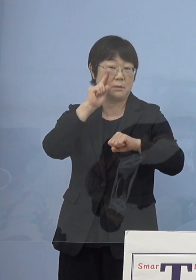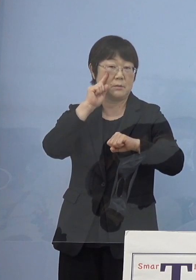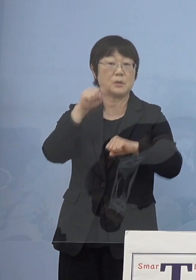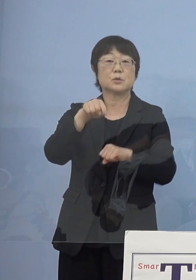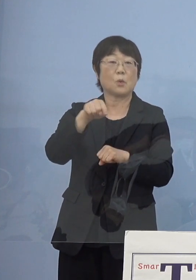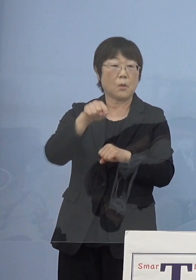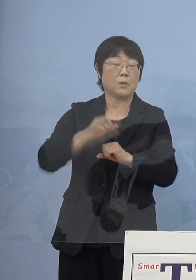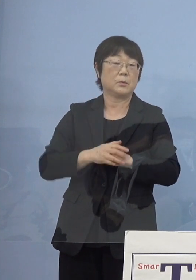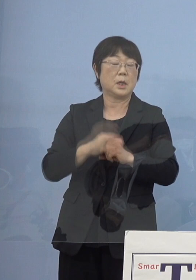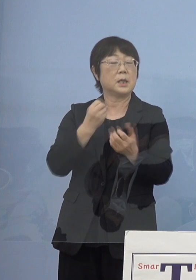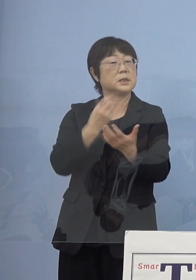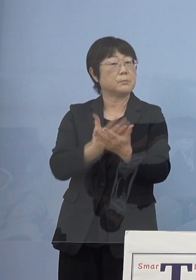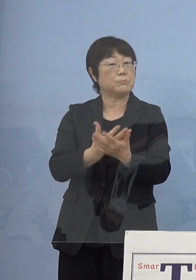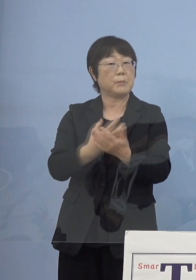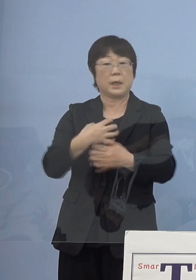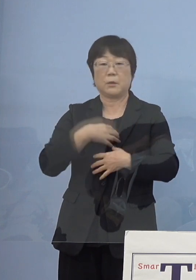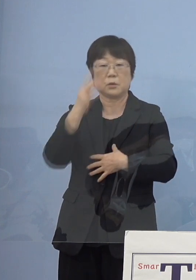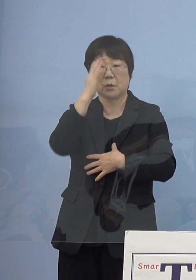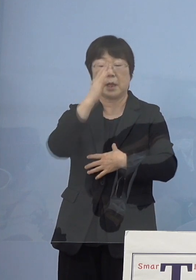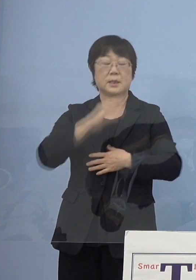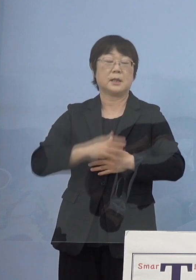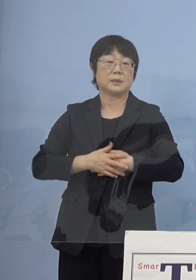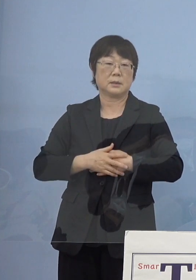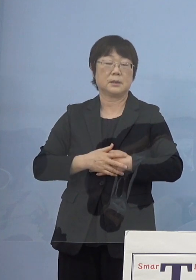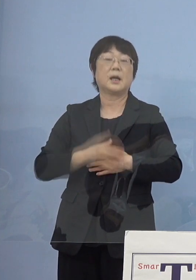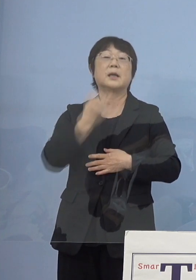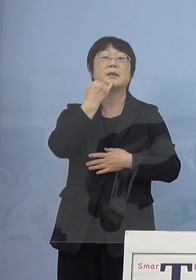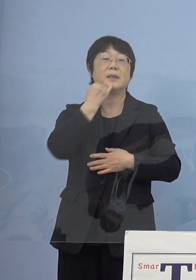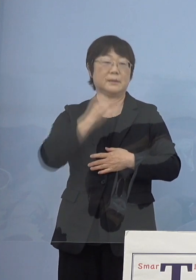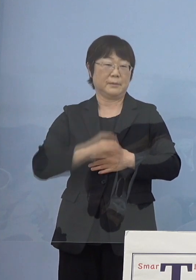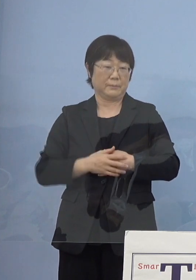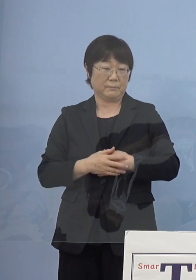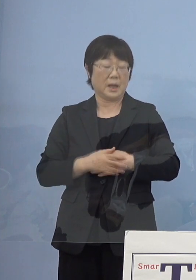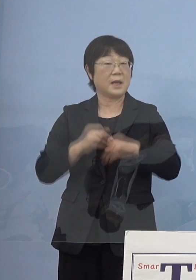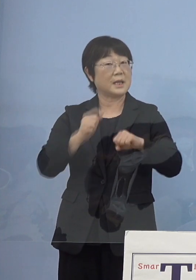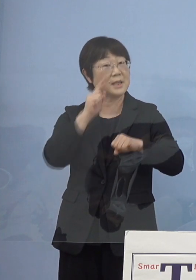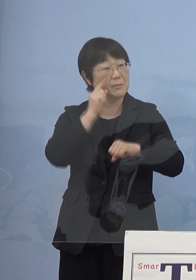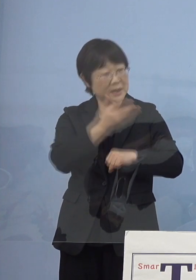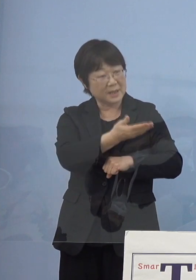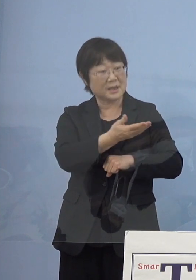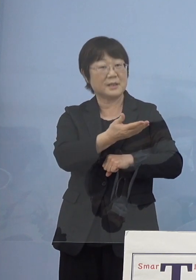失敗を恐れない 「いいのよ、やってみなさいよ」とこういう感じで